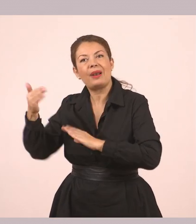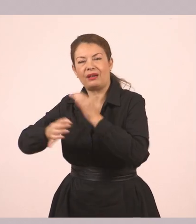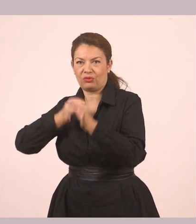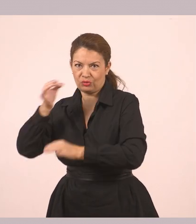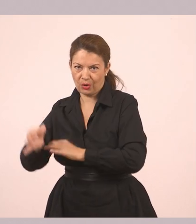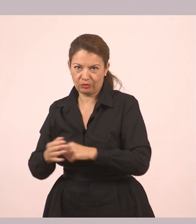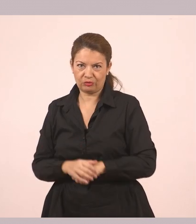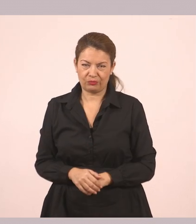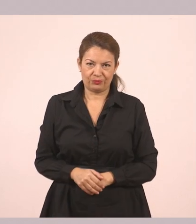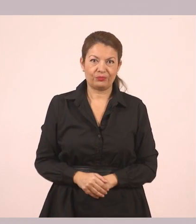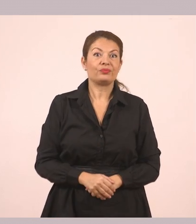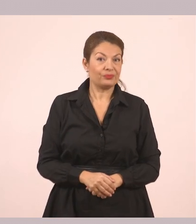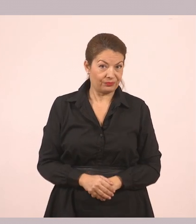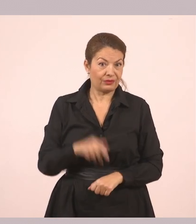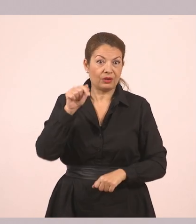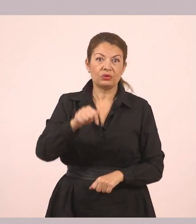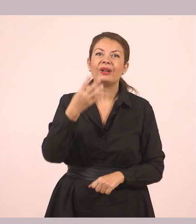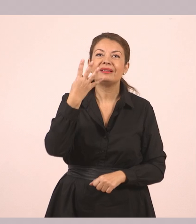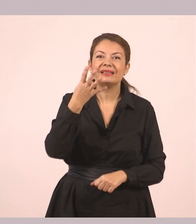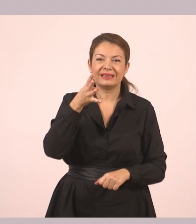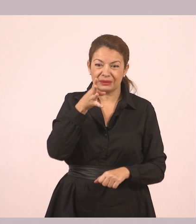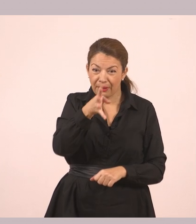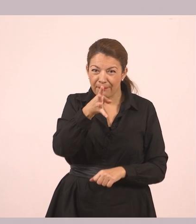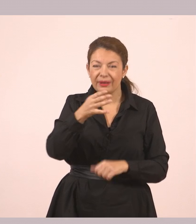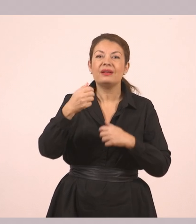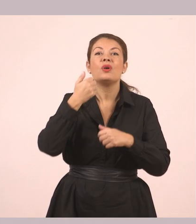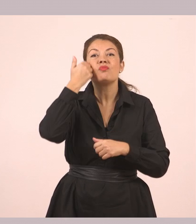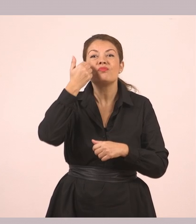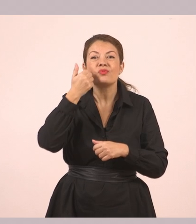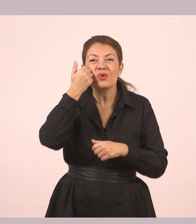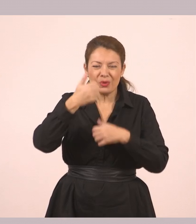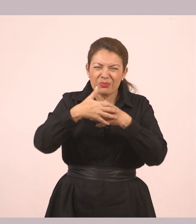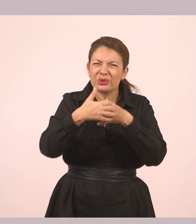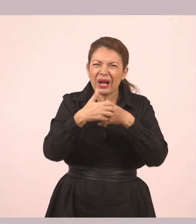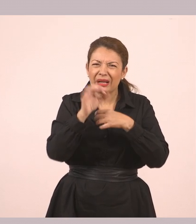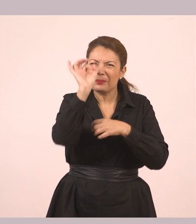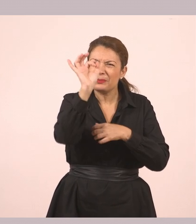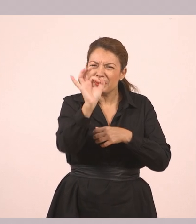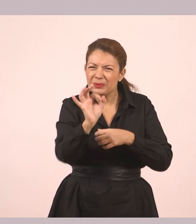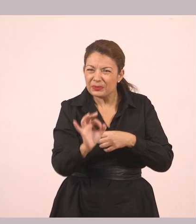θα κάνουμε αυτά που λένε οι 4 πορτοκαλί κουκκίδες, παιδιά. Πάμε να το δούμε όμως στην πράξη.